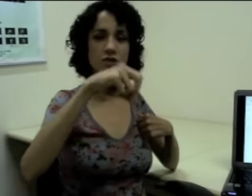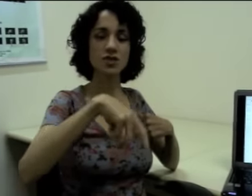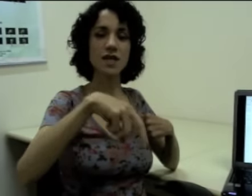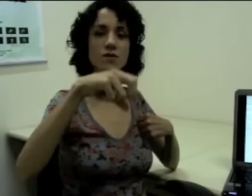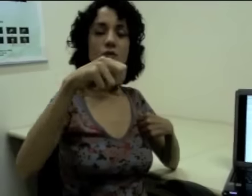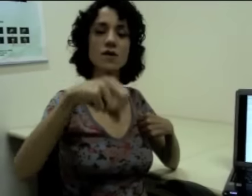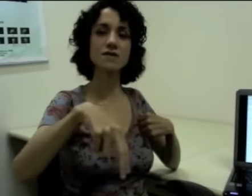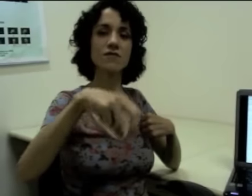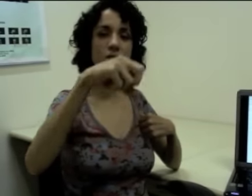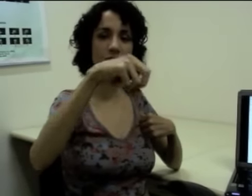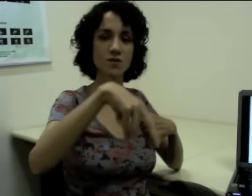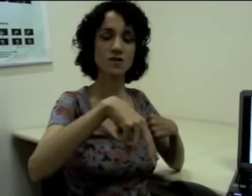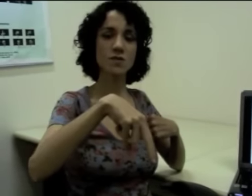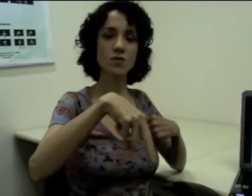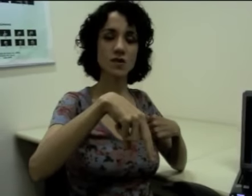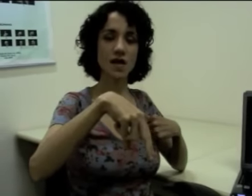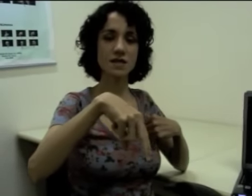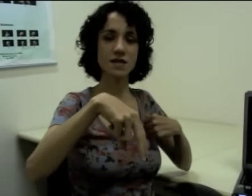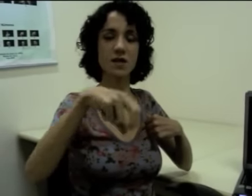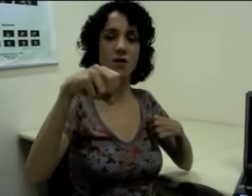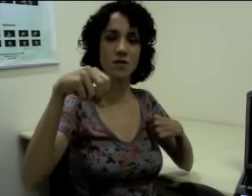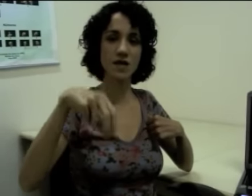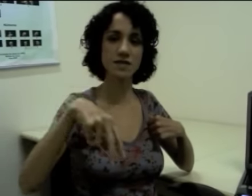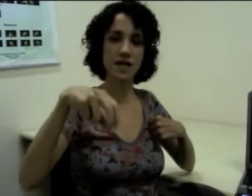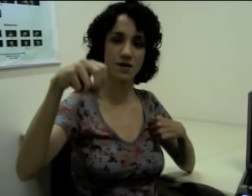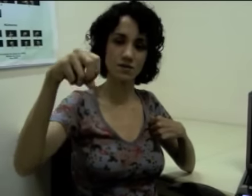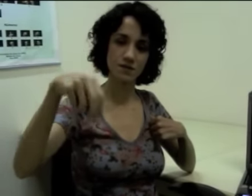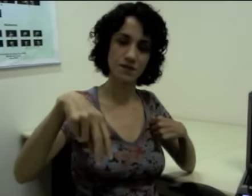Então a gente tem duas informações simultâneas que estão acontecendo.